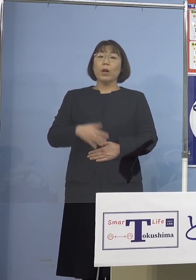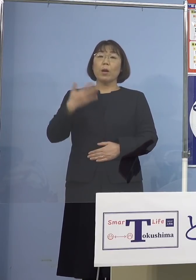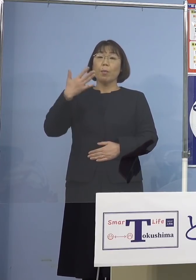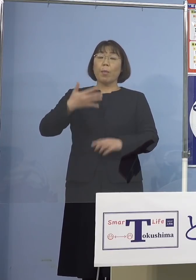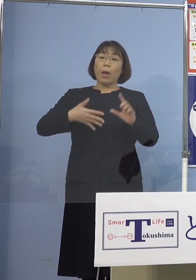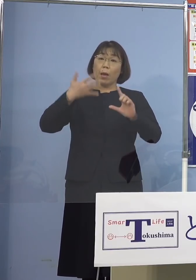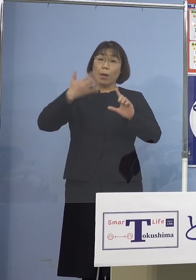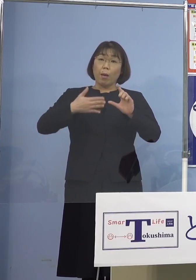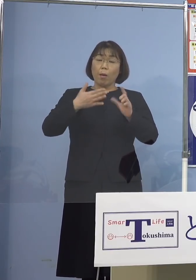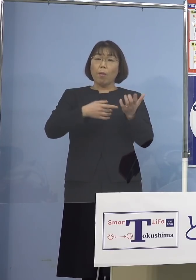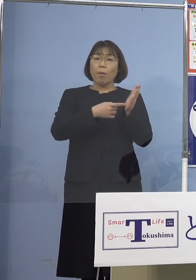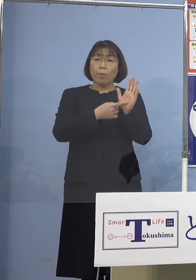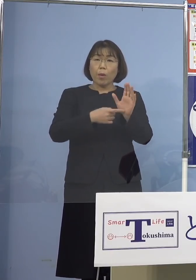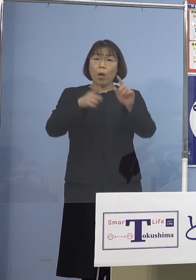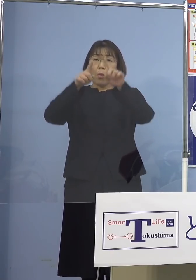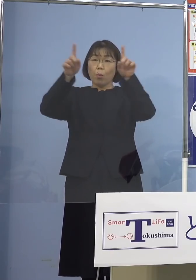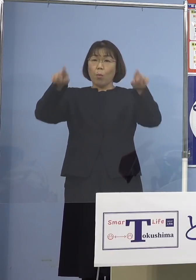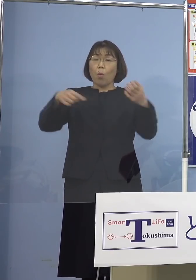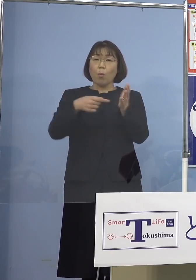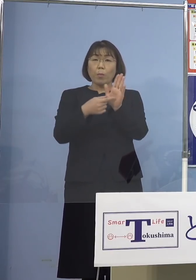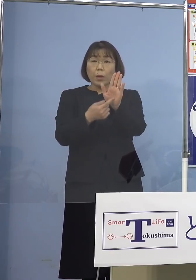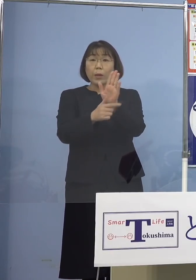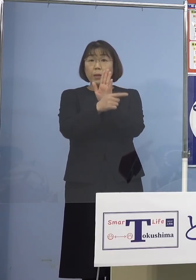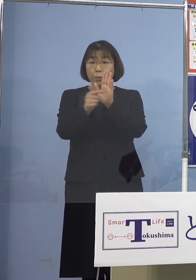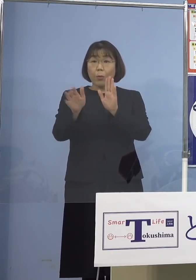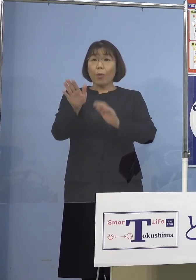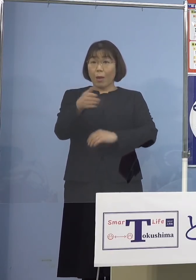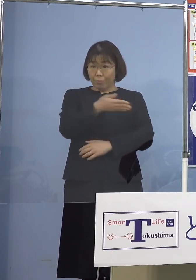ボードでお示しをしたり ということがある訳でありますが